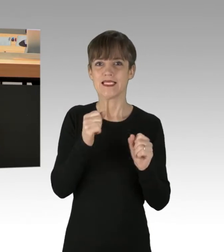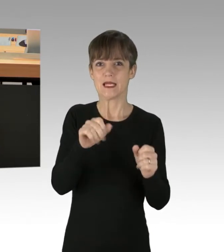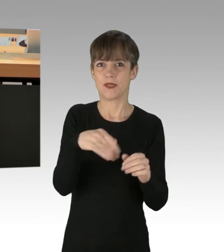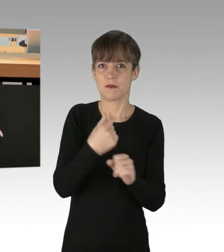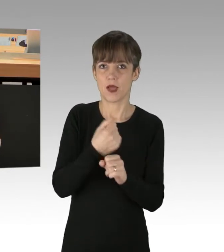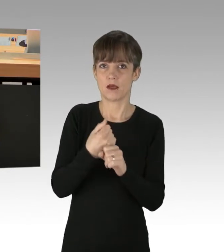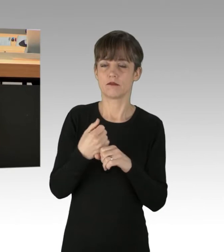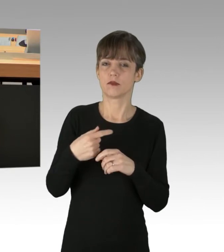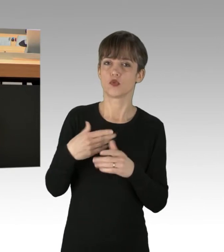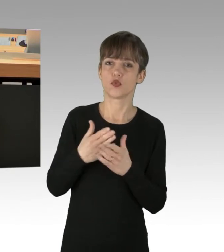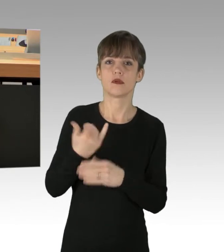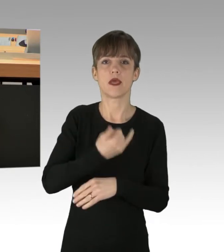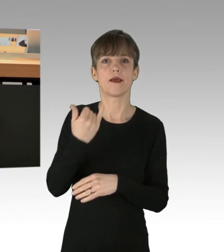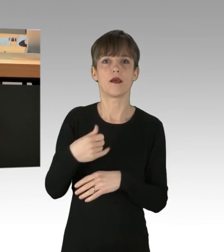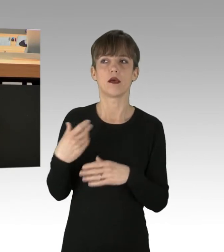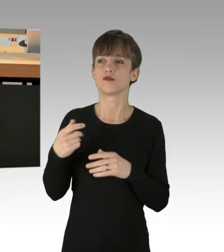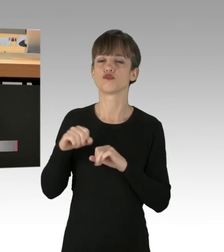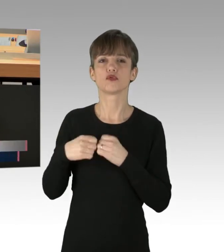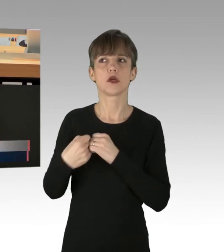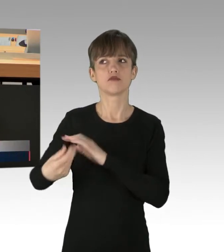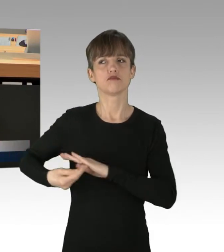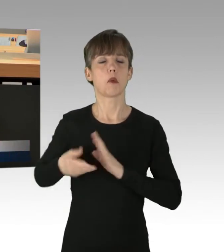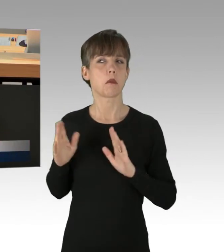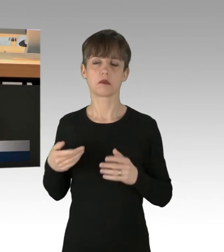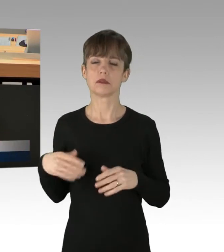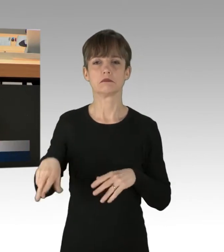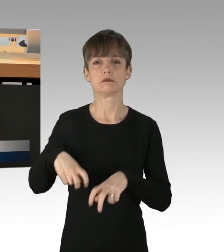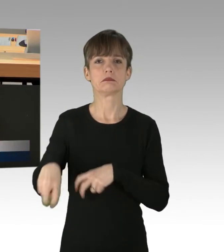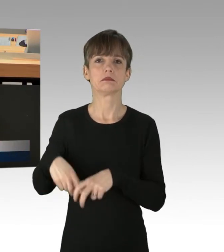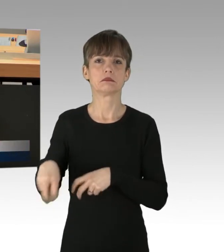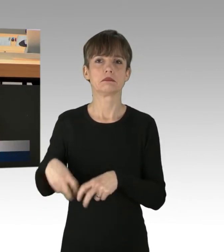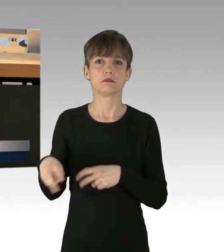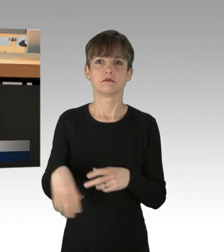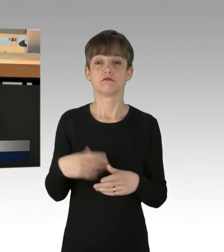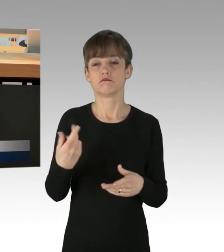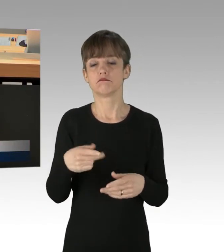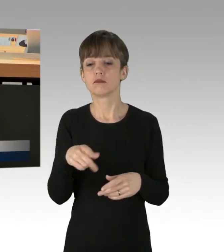auf Kosten der Verbraucher und Steuerzahler für angebliche Green Energy die Taschen vollstopfen.